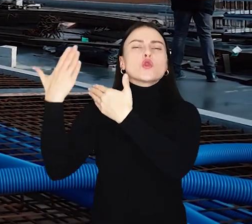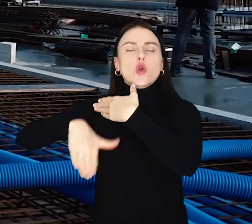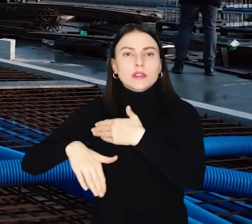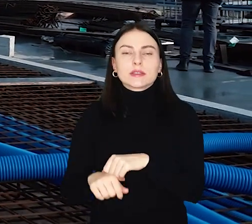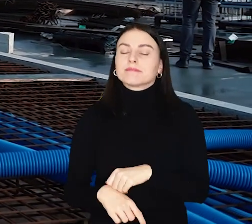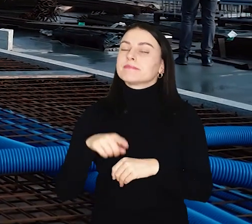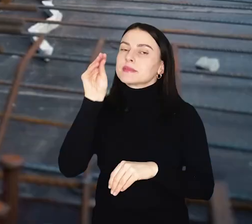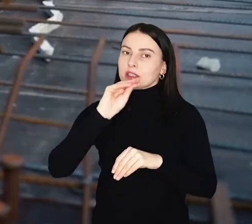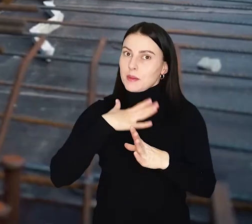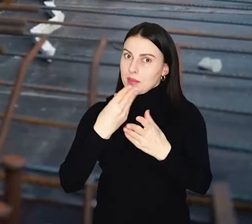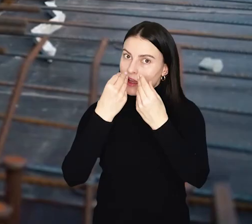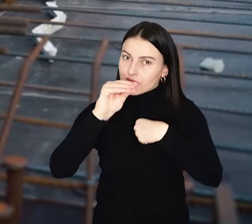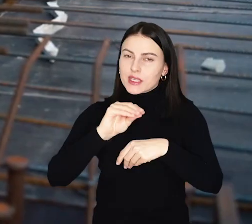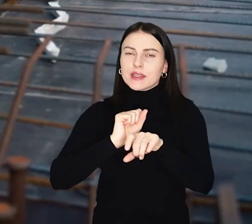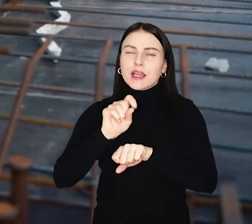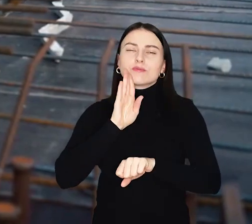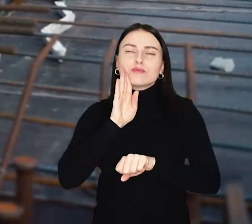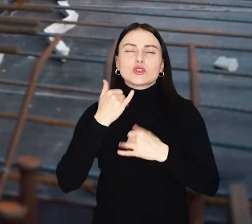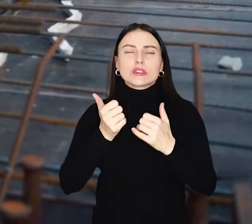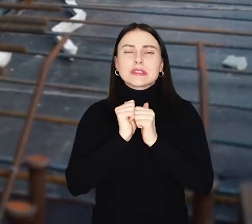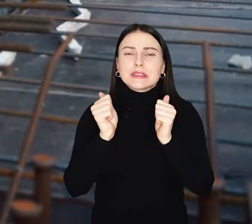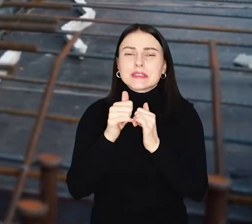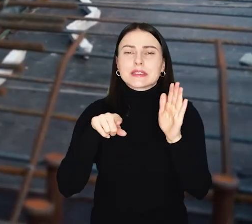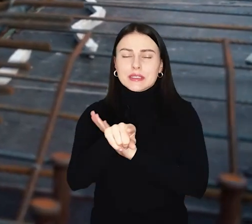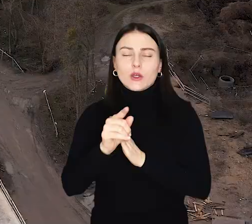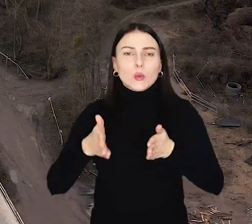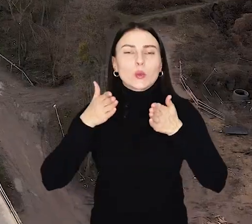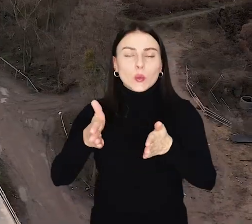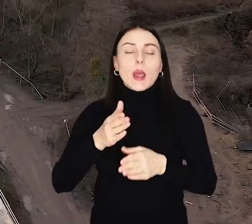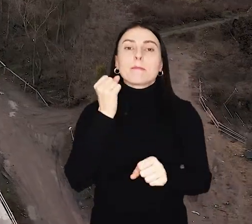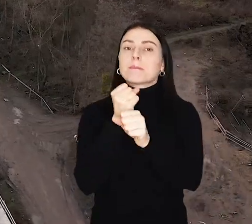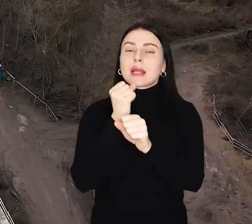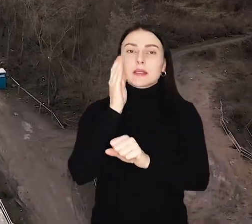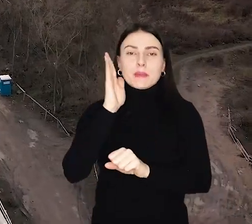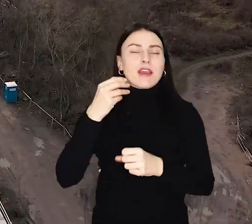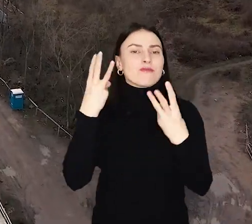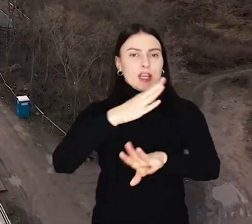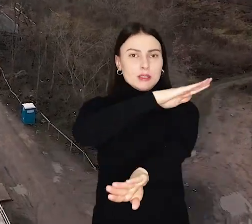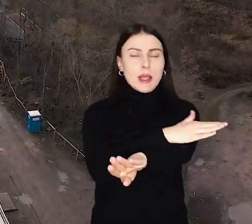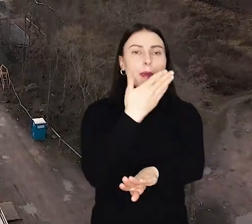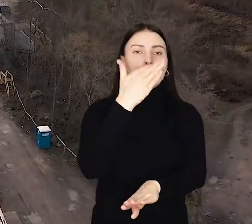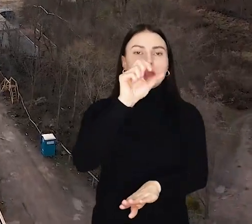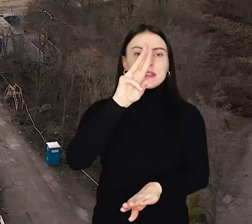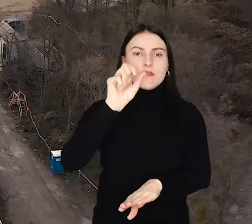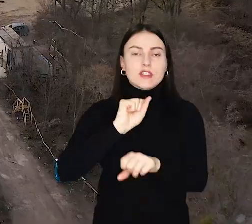Jednak to jeszcze nie koniec wyzwań dla drogowców. W połowie maja mają zacząć się prace na ważnym skrzyżowaniu - z ul. Mickiewicza.